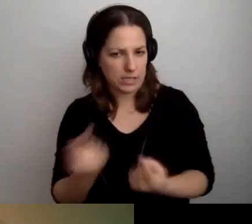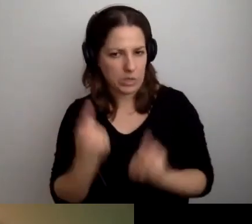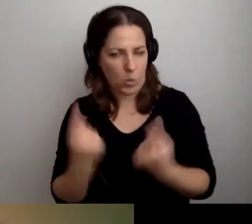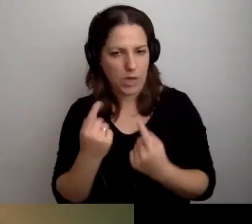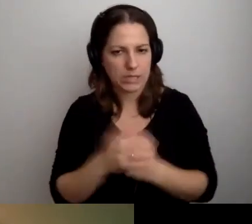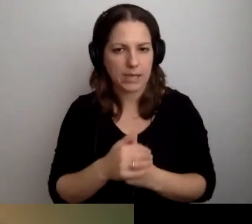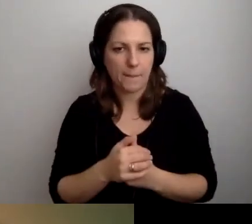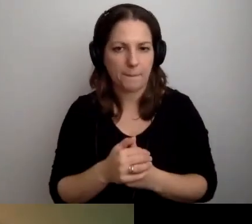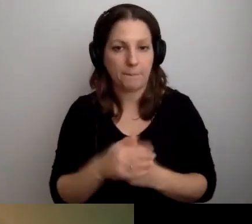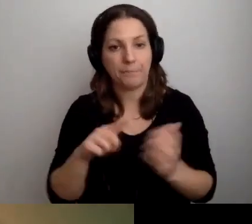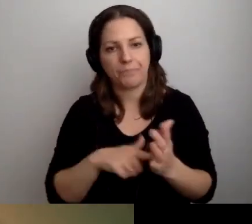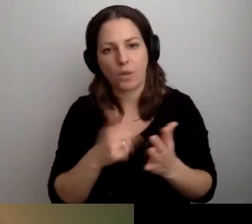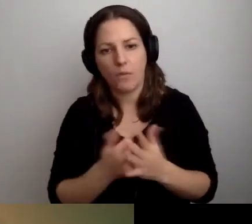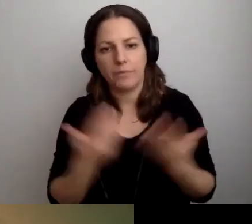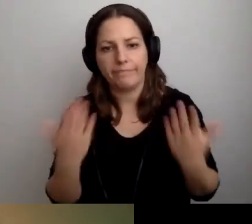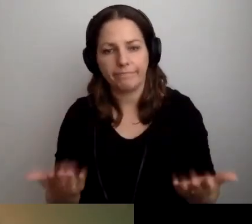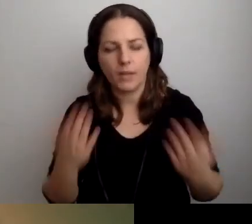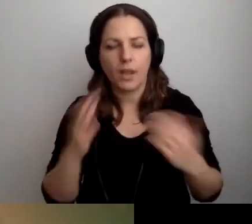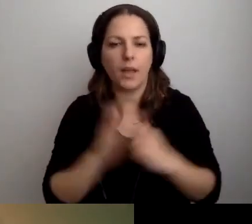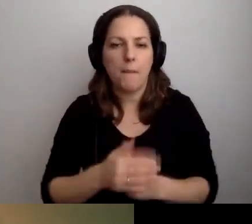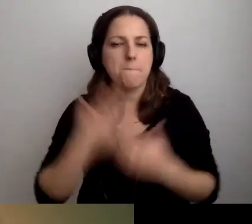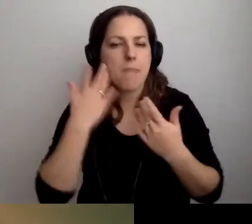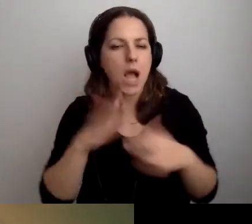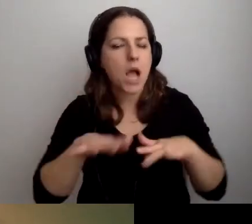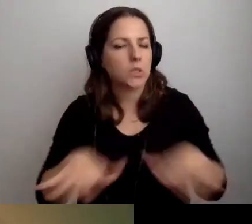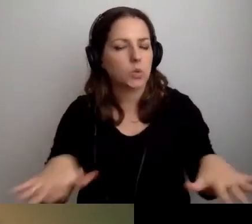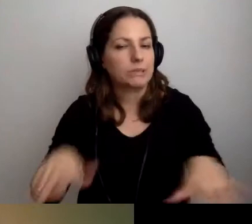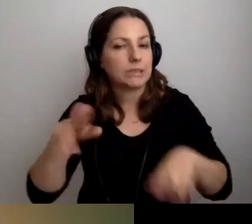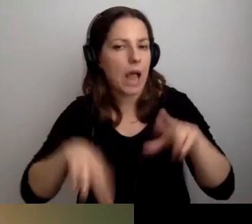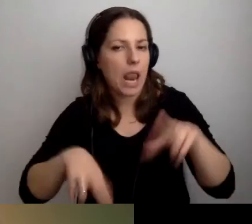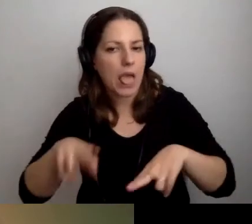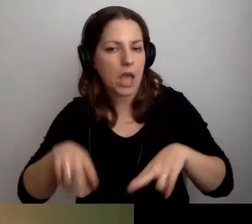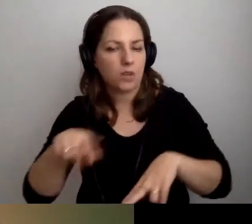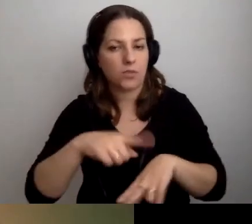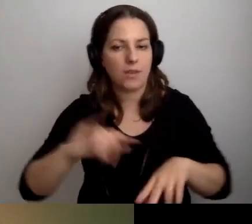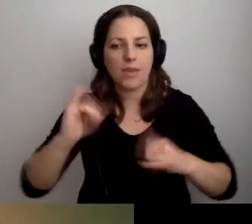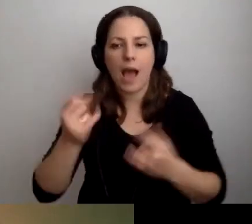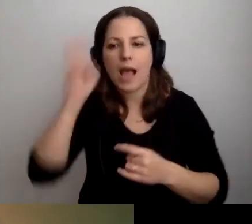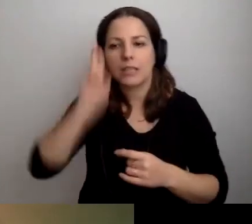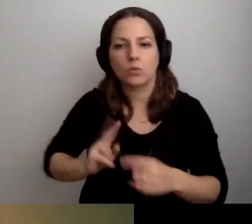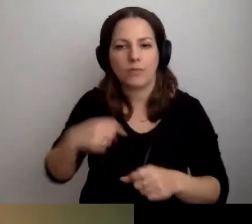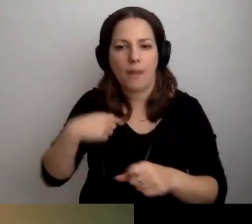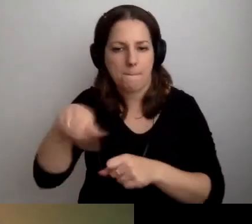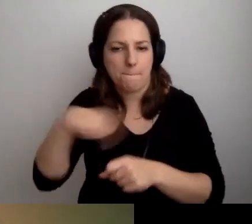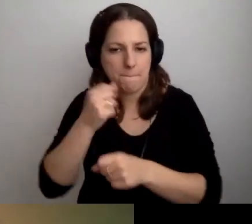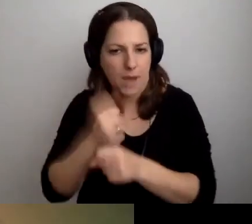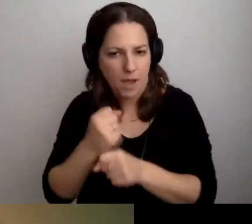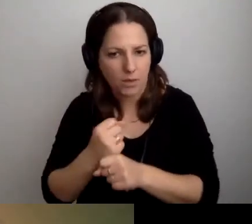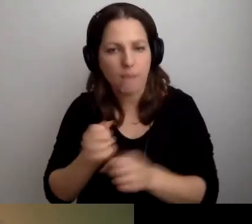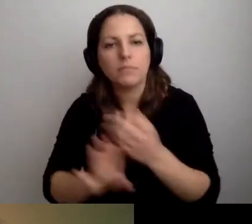Bardzo dużo zależy od tego, w jakiej instytucji pracujemy. Jaką reprezentujemy.